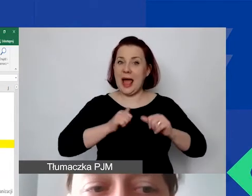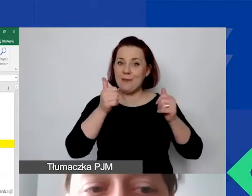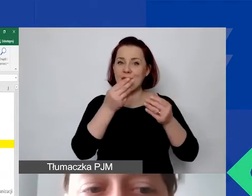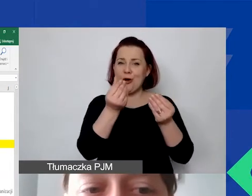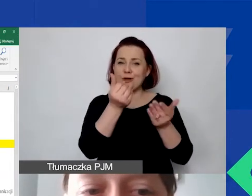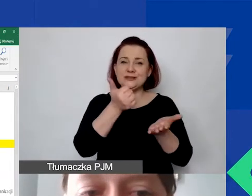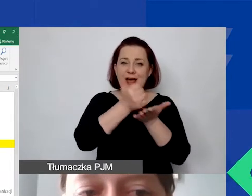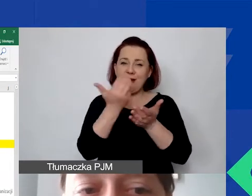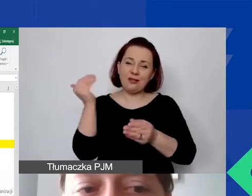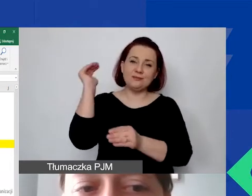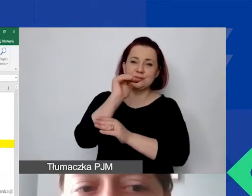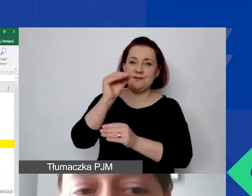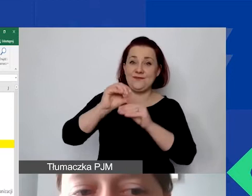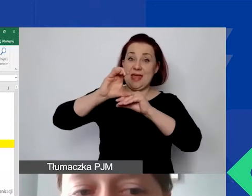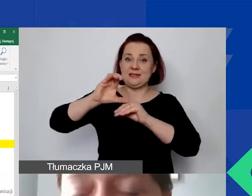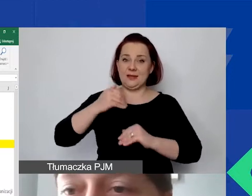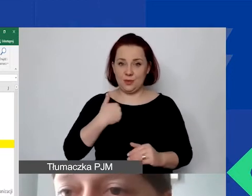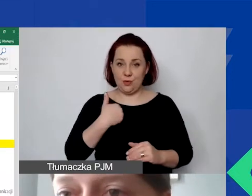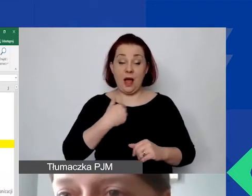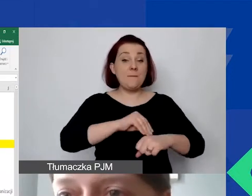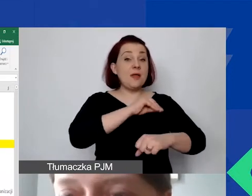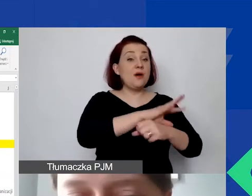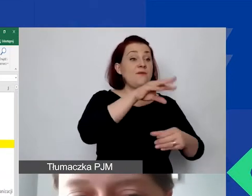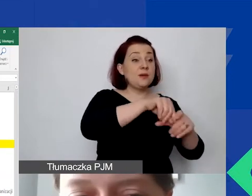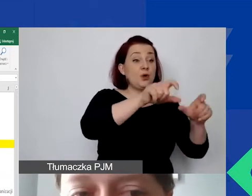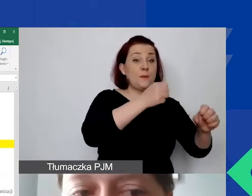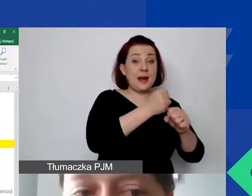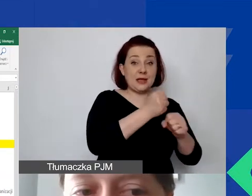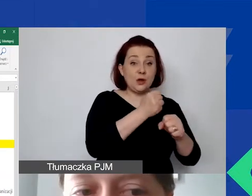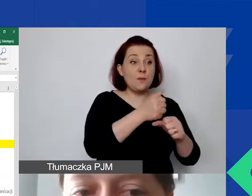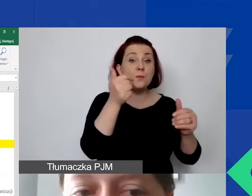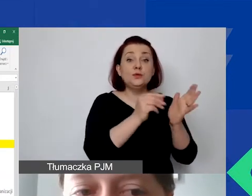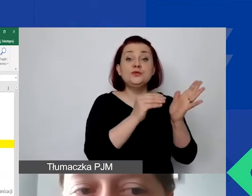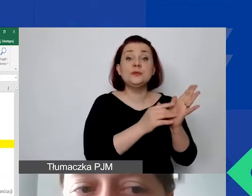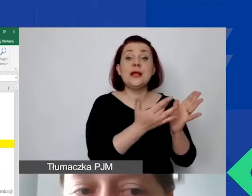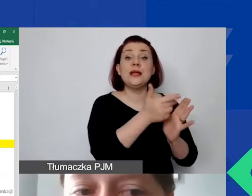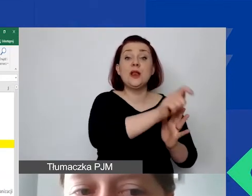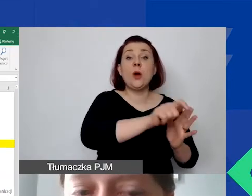W metodzie z personelem musimy określić, ile osób w naszym projekcie będzie pracowało,